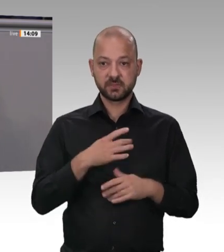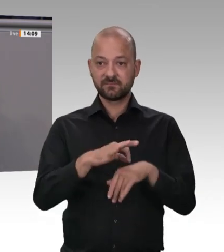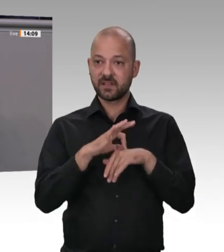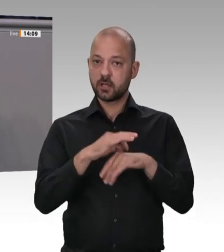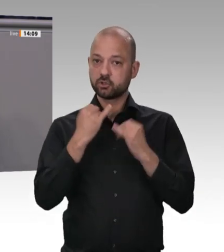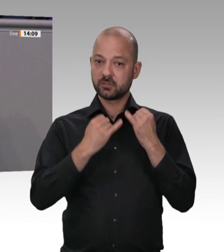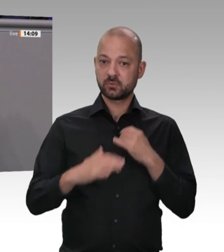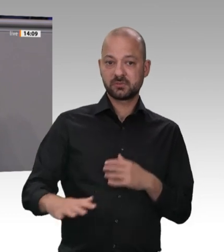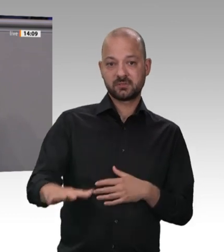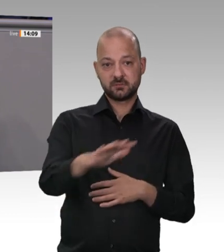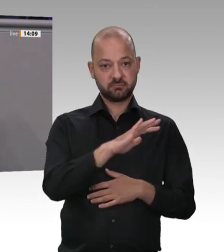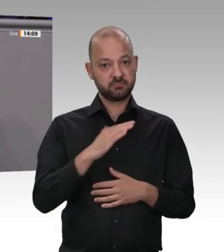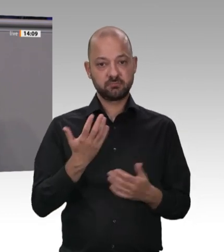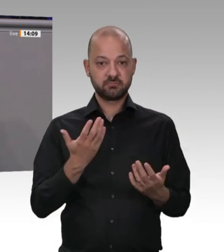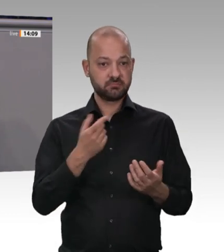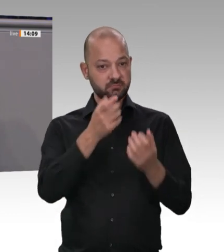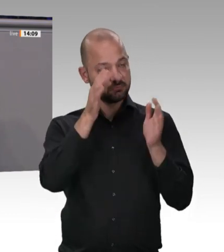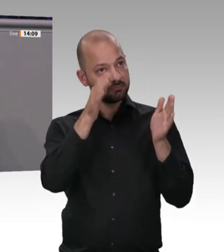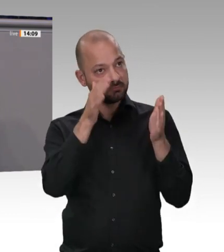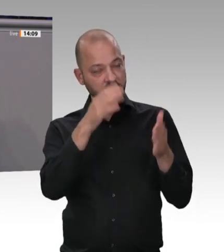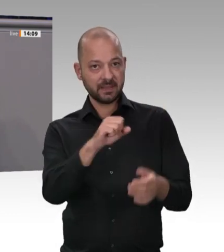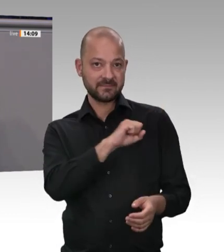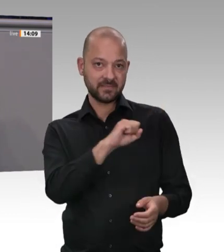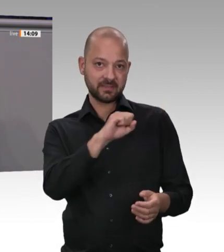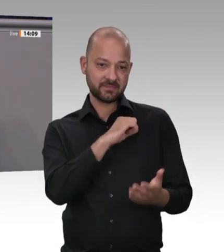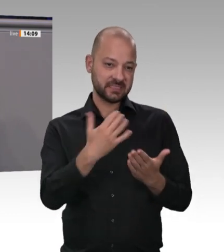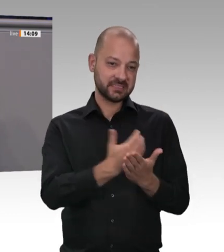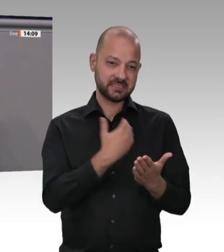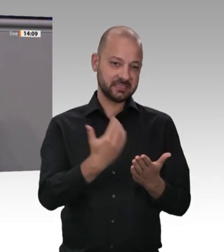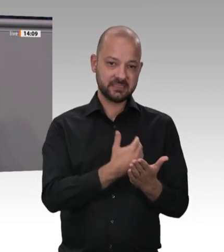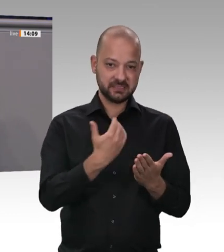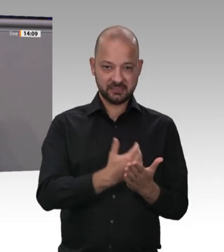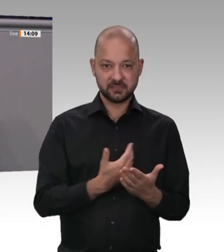wie diese Marge verringert wird, damit der Fleischpreis für die Verbraucher nicht